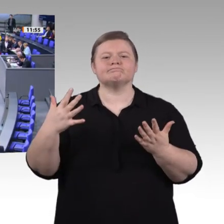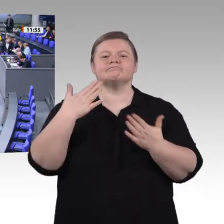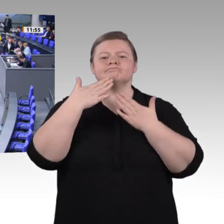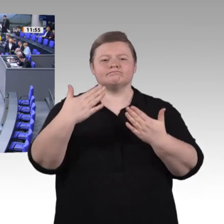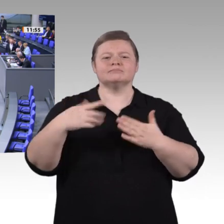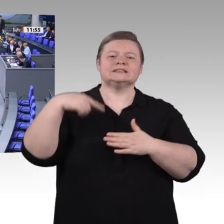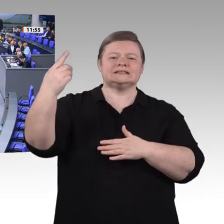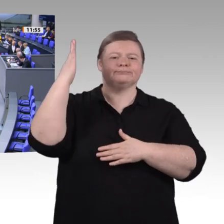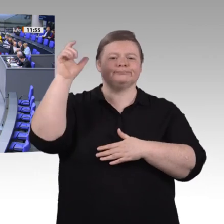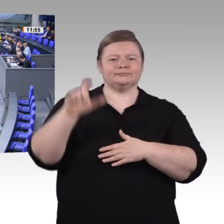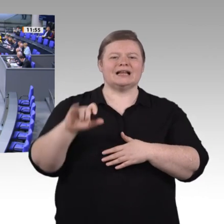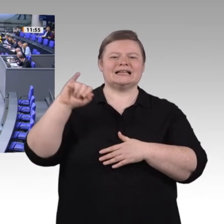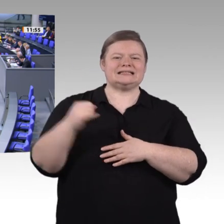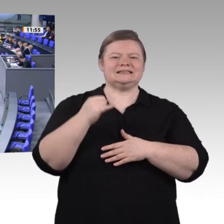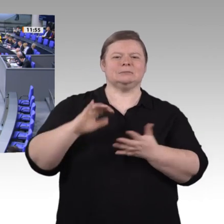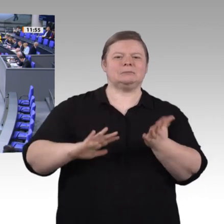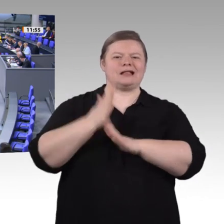ausrichten. Der Urlaub,